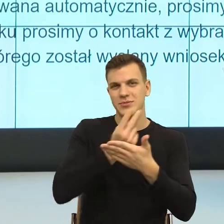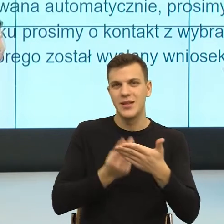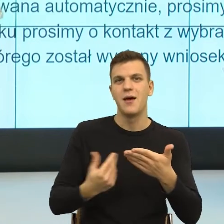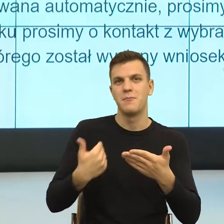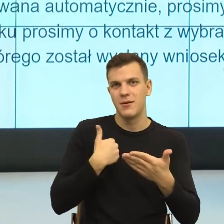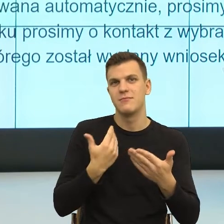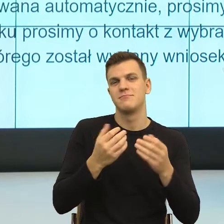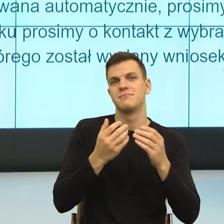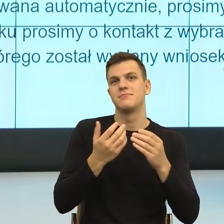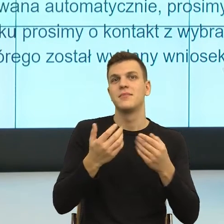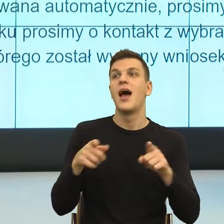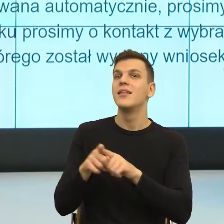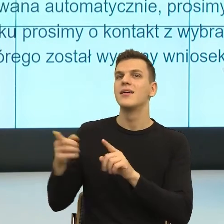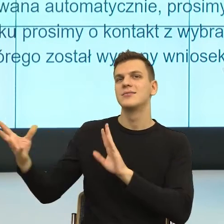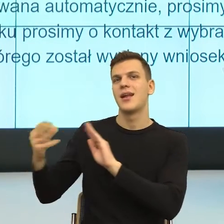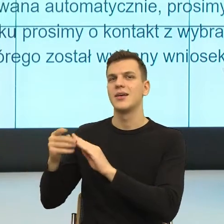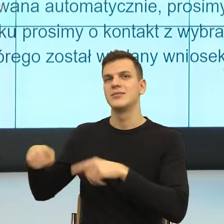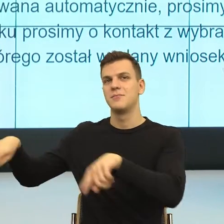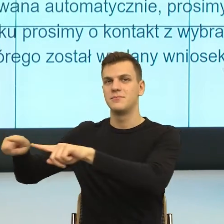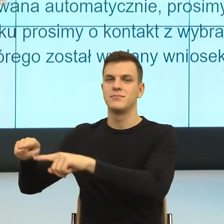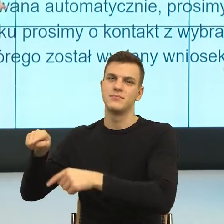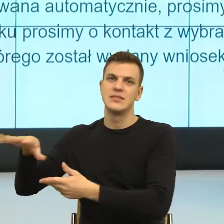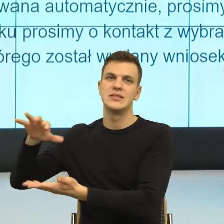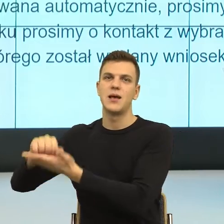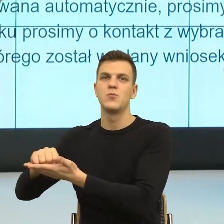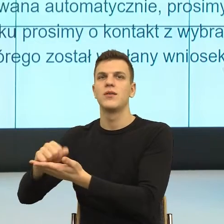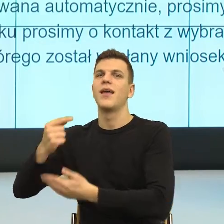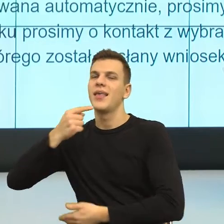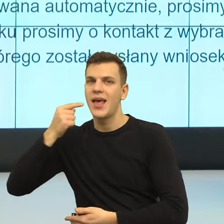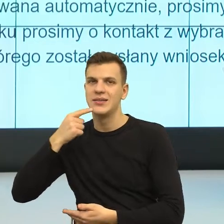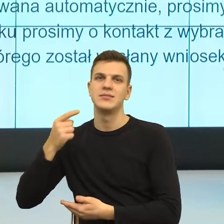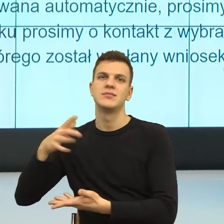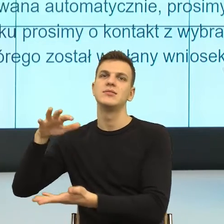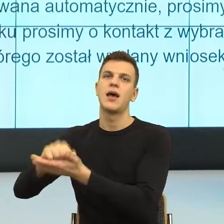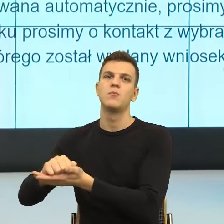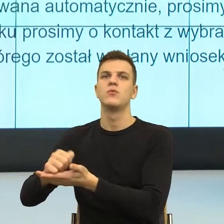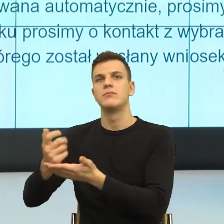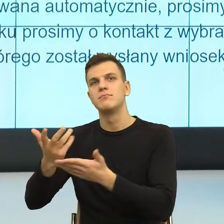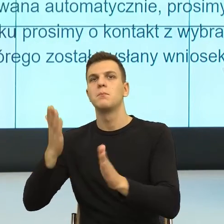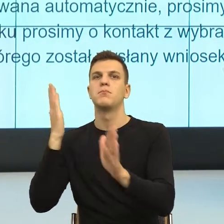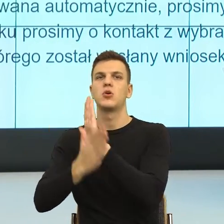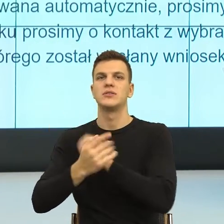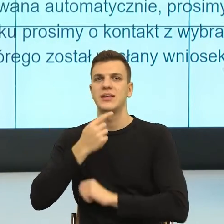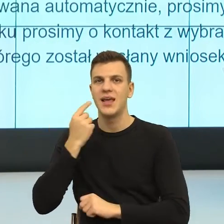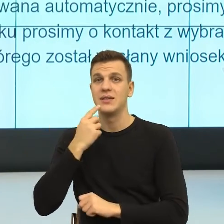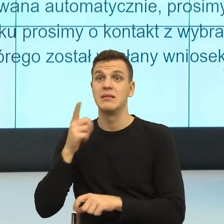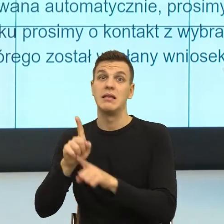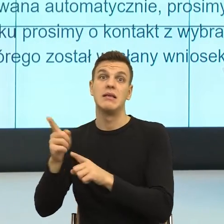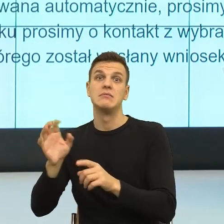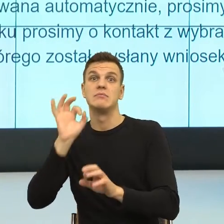koleżankami zajmującymi się językiem, upraszczaniem czy też sugerowaniem, jak pisać pisma, też często sami jesteśmy proszeni o to.